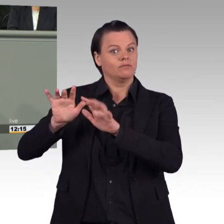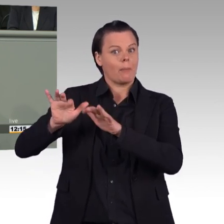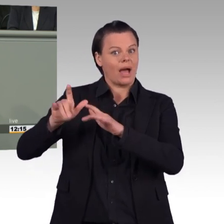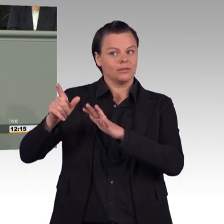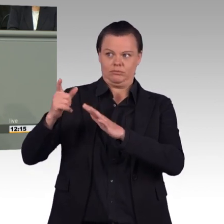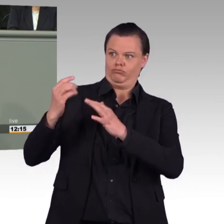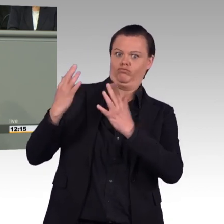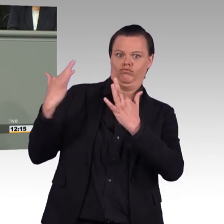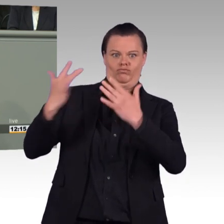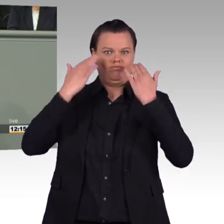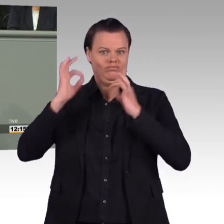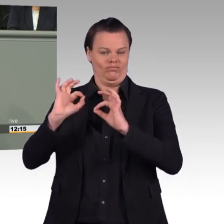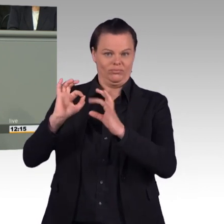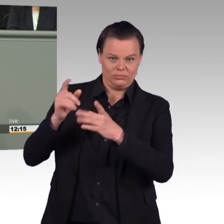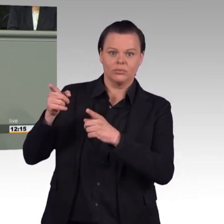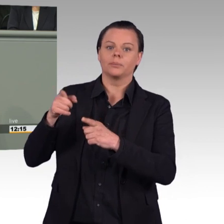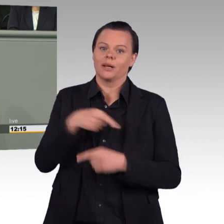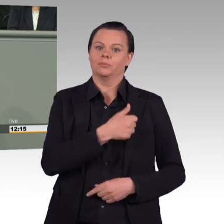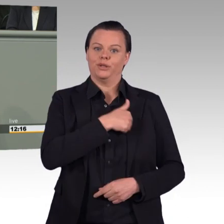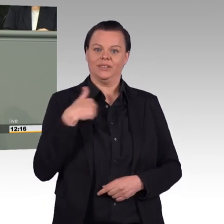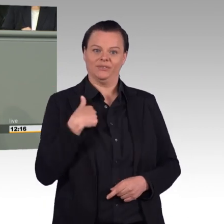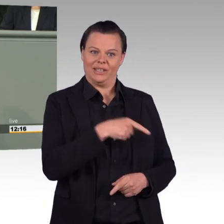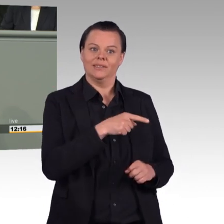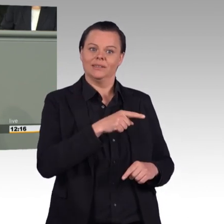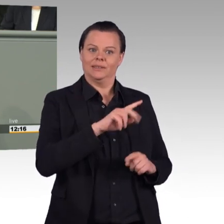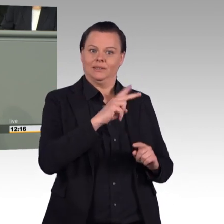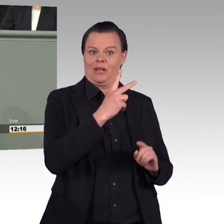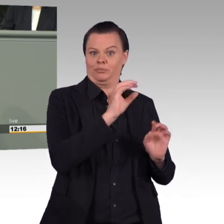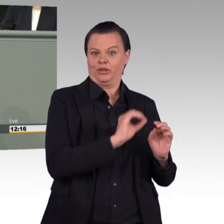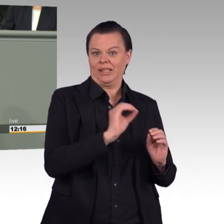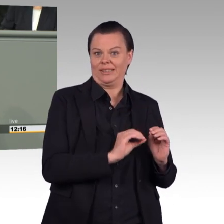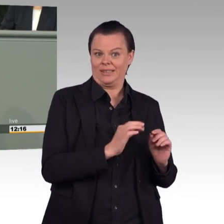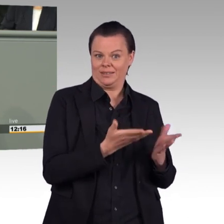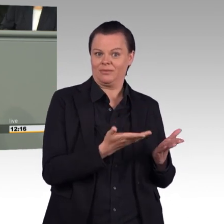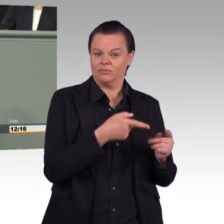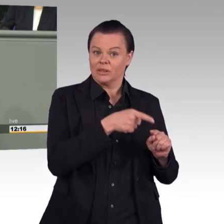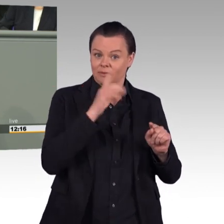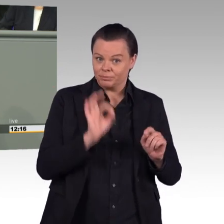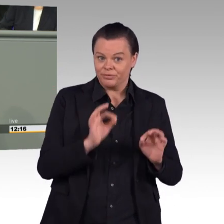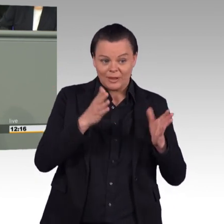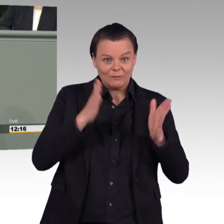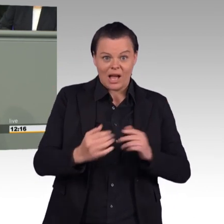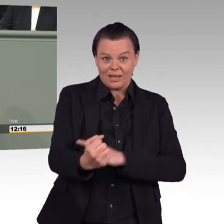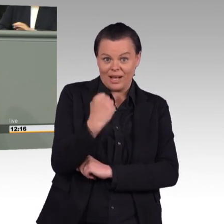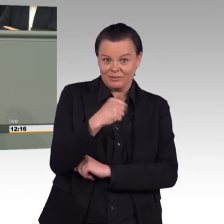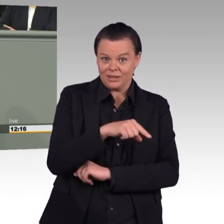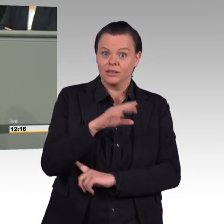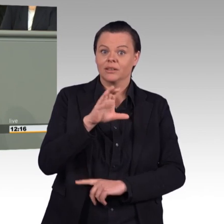mit einem Deutschlandpraktikum um die Ecke. Im vorliegenden Gesetzentwurf zur Stärkung der Einsatzbereitschaft der Bundeswehr